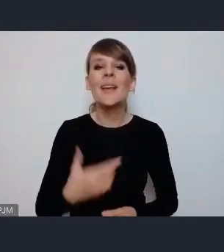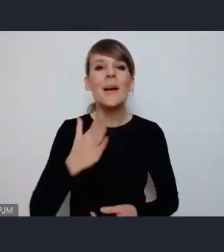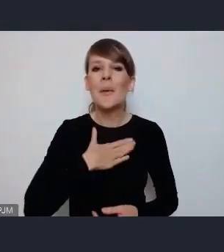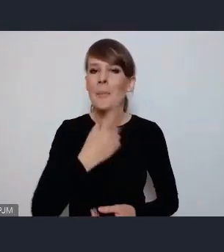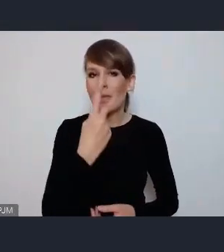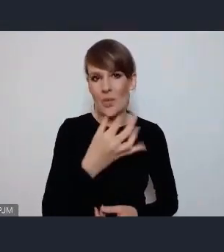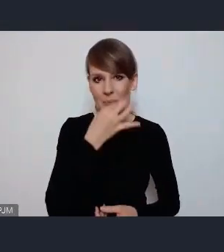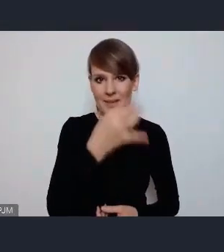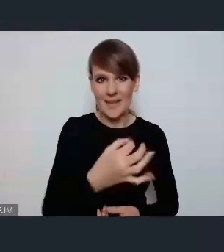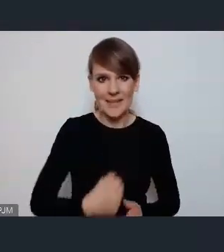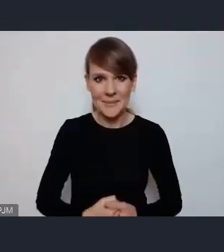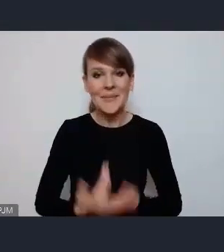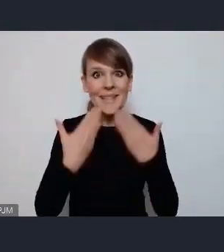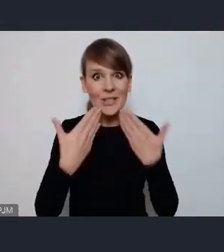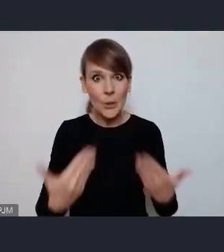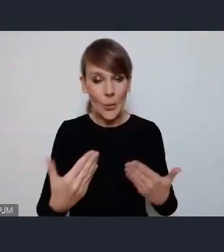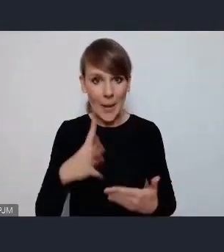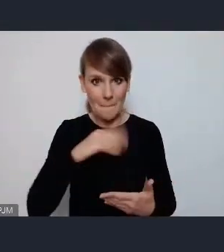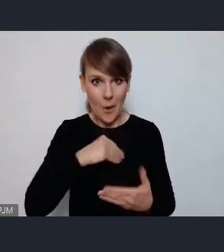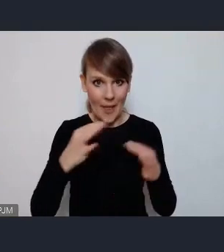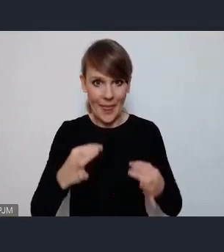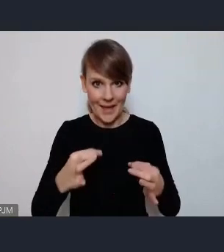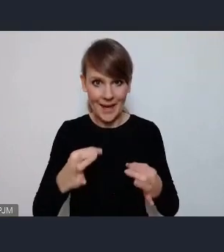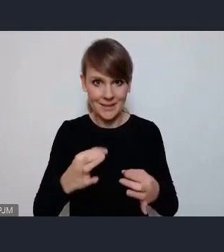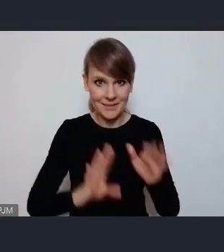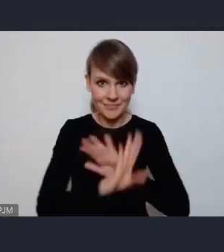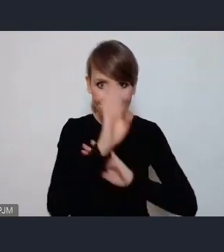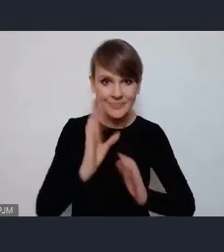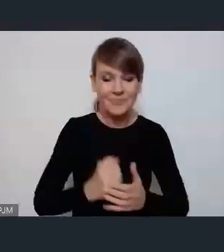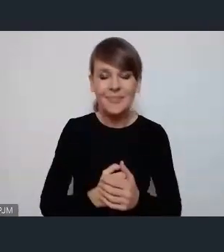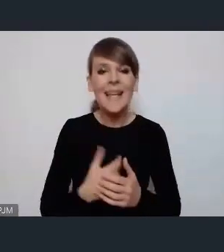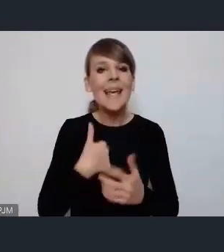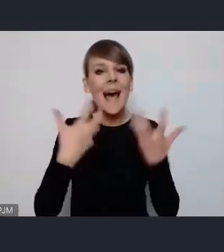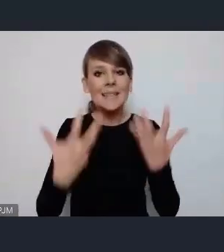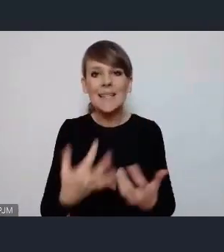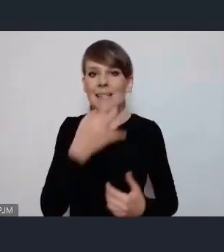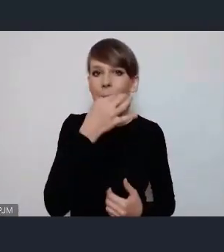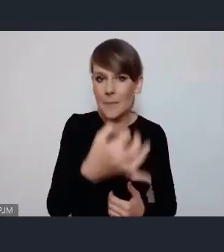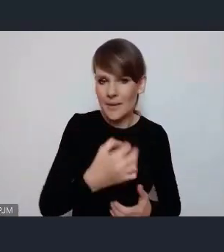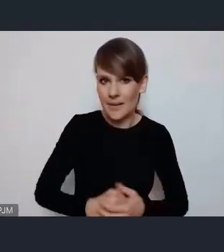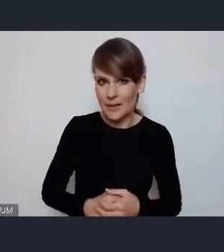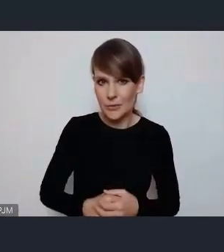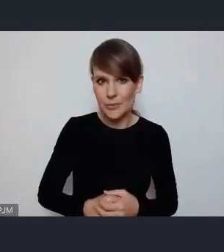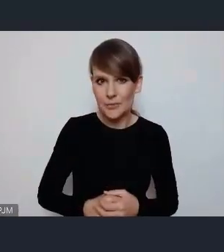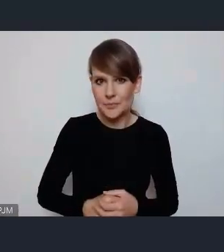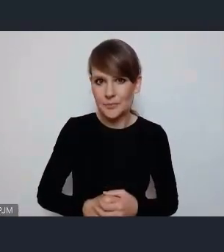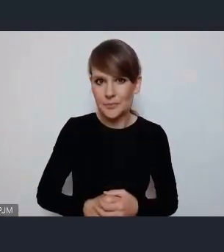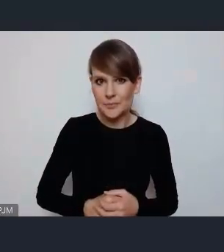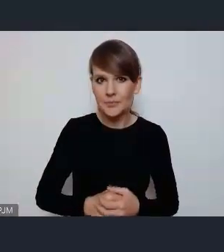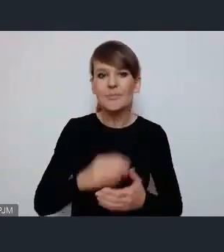Dziękuję za możliwość zabrania głosu. Chciałam zapytać, czy na przykład w ramach zgłaszanych różnych wydarzeń